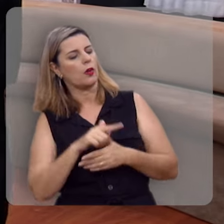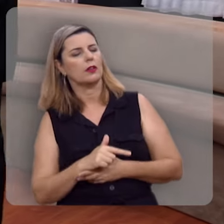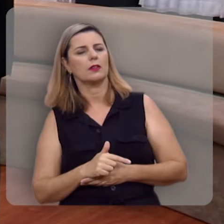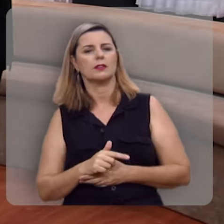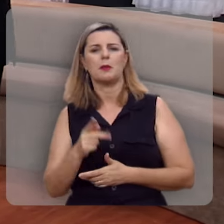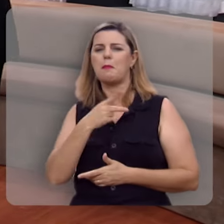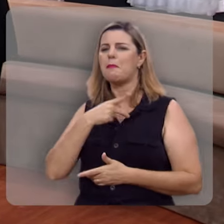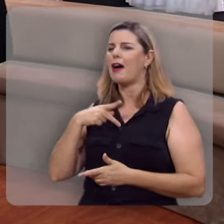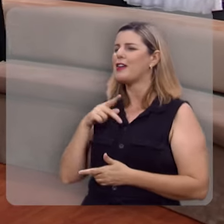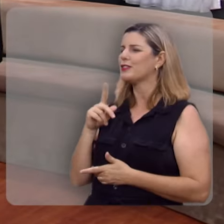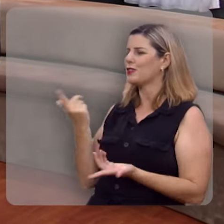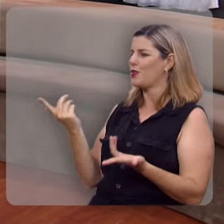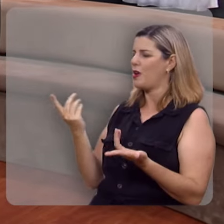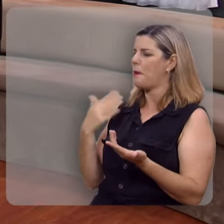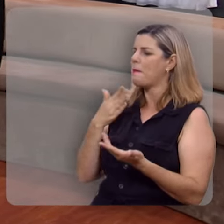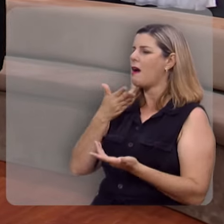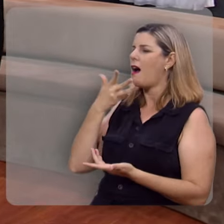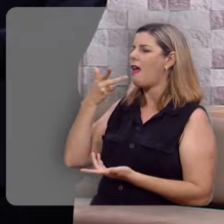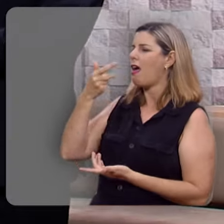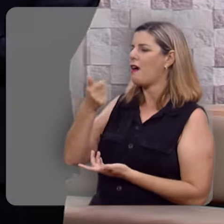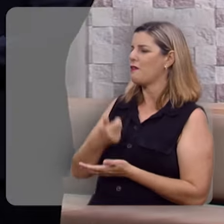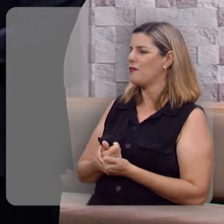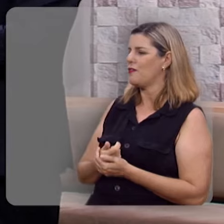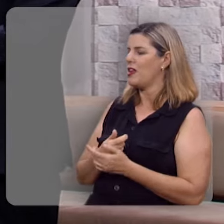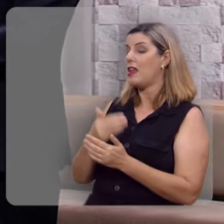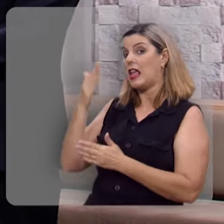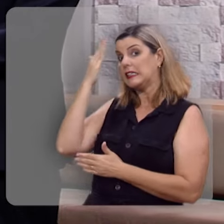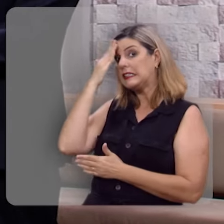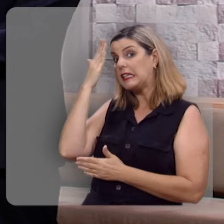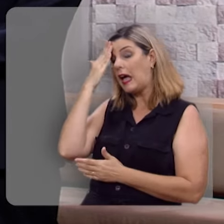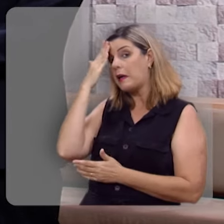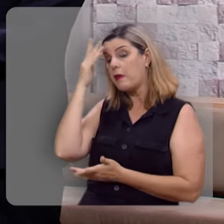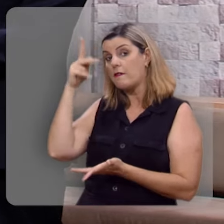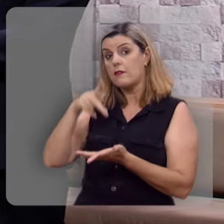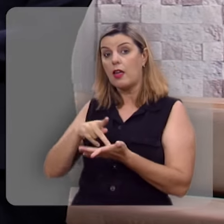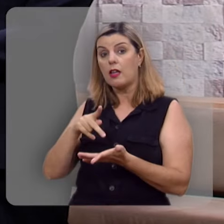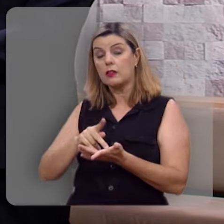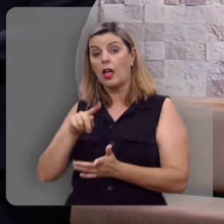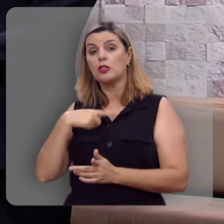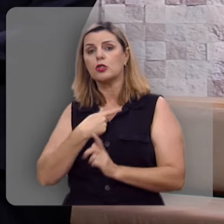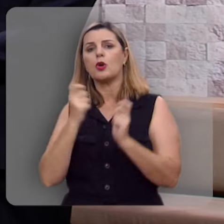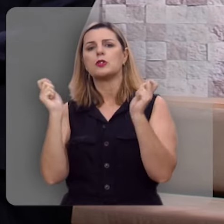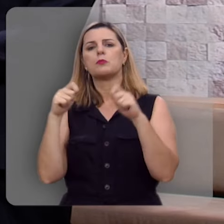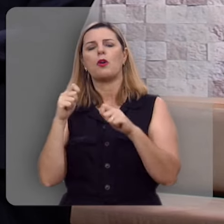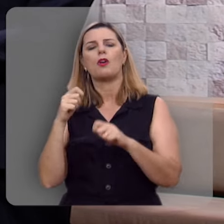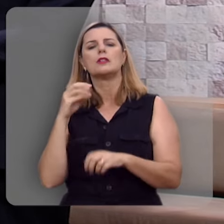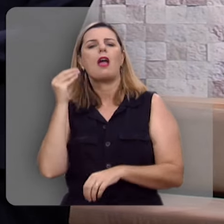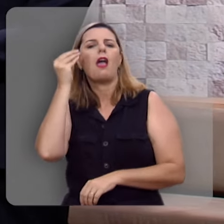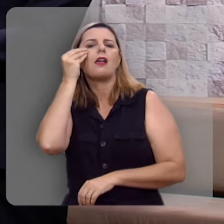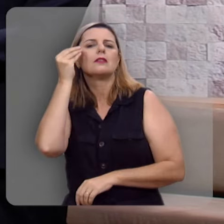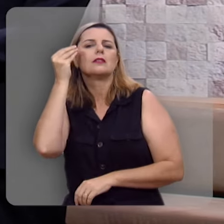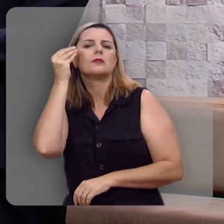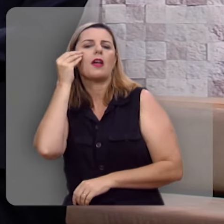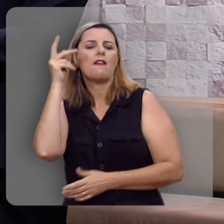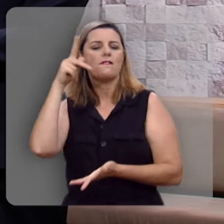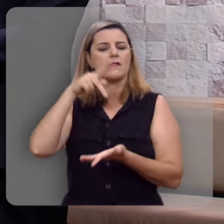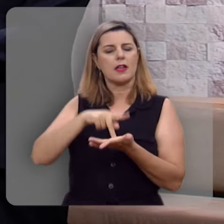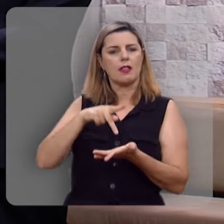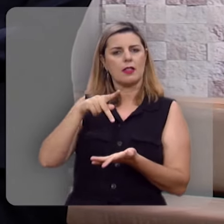Reverendo Hernandes que maravilha saber que de fato nós podemos experimentar dessa verdadeira